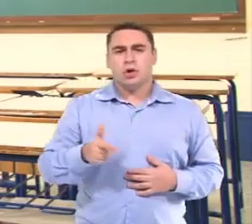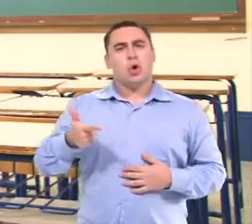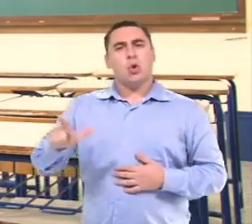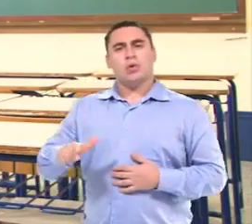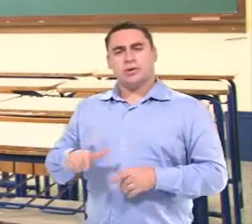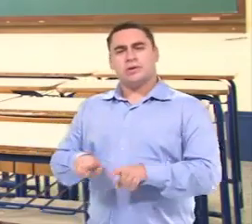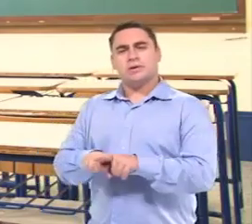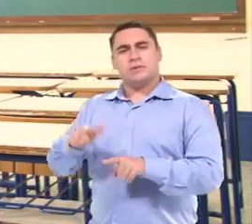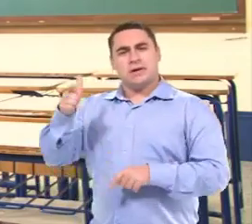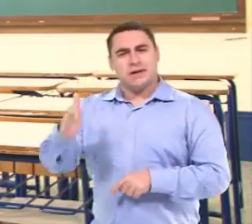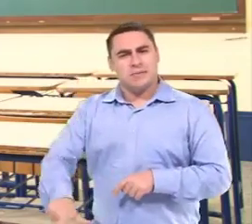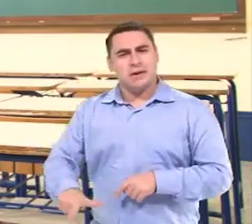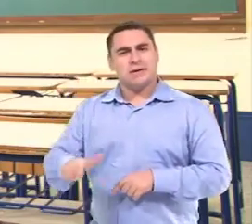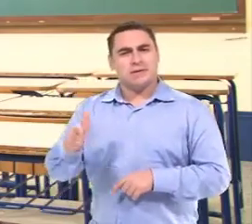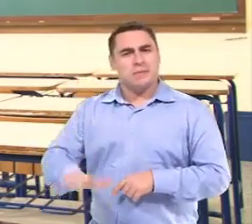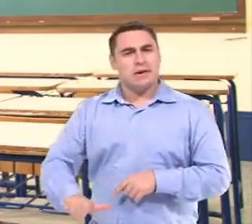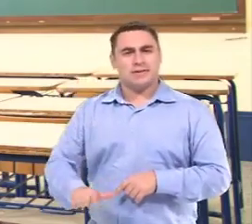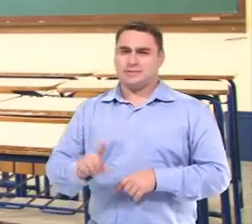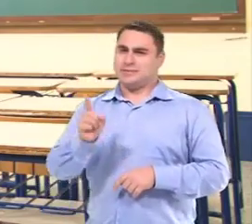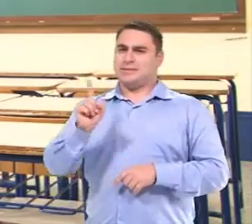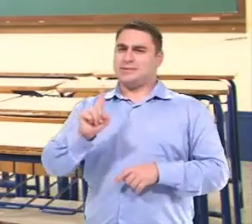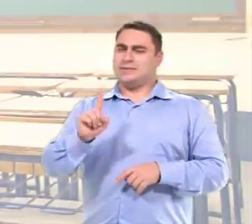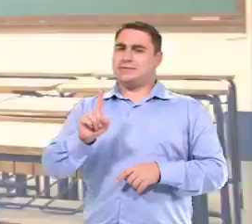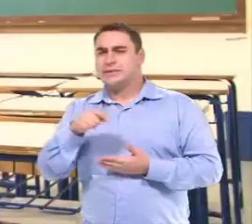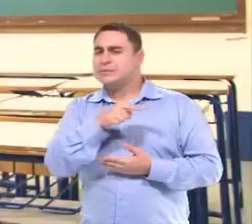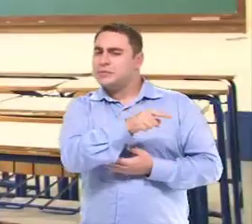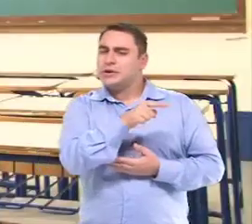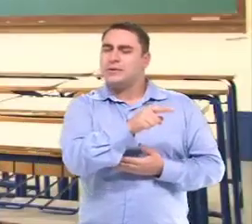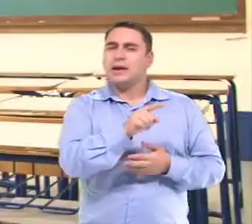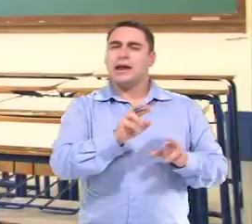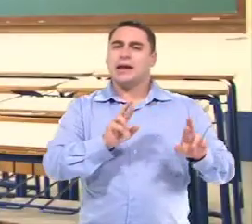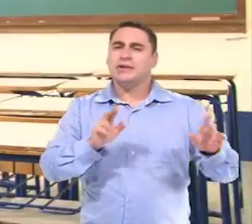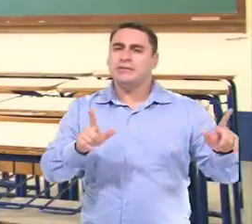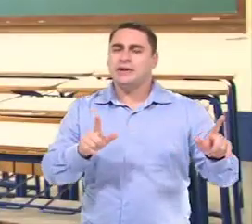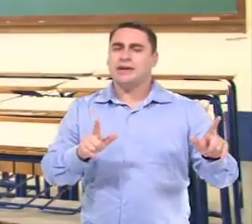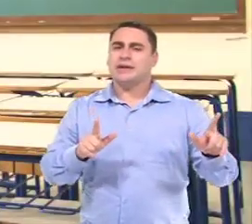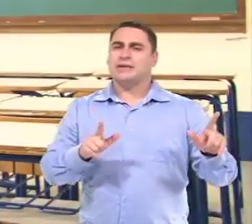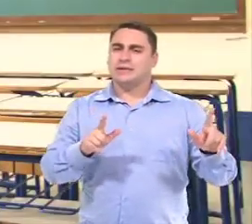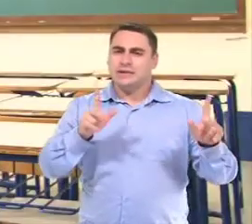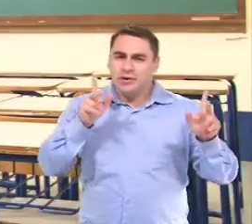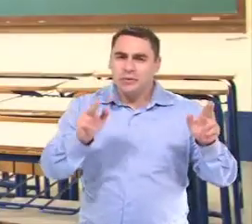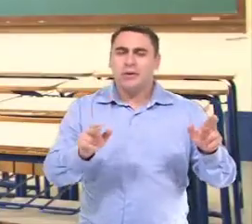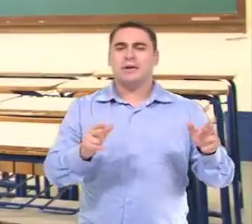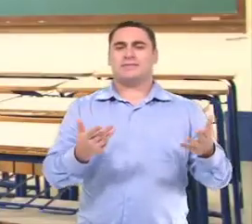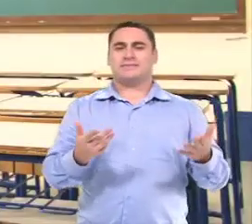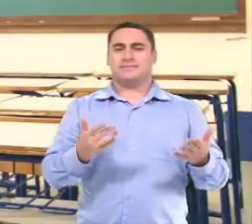Mas com a criança...com a outra criança a gente não repetia. Por que com a Isabelly a gente tinha que repetir para ter certeza?